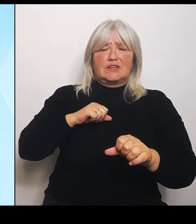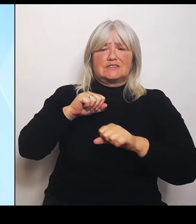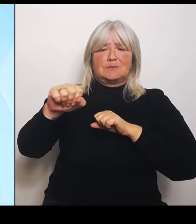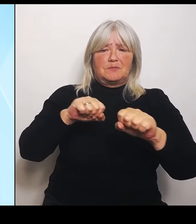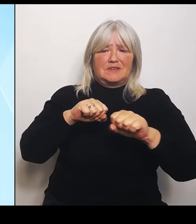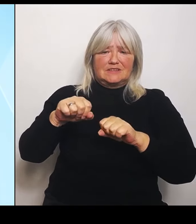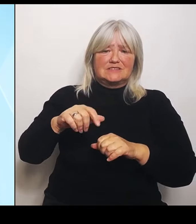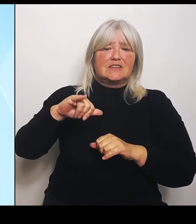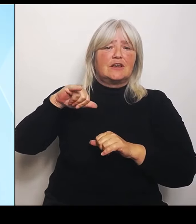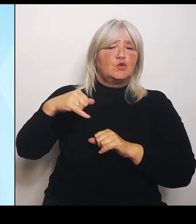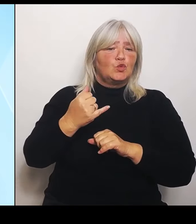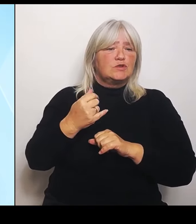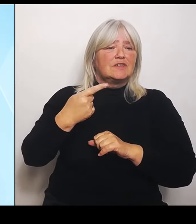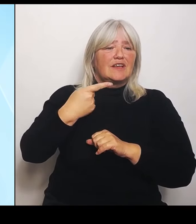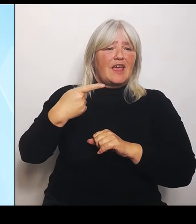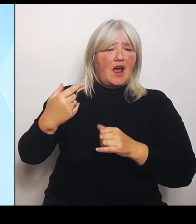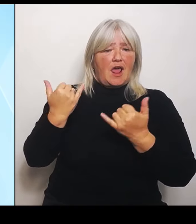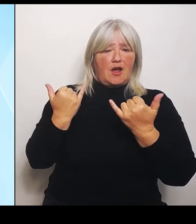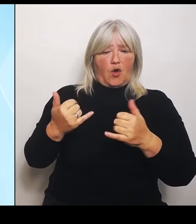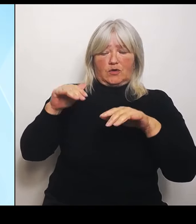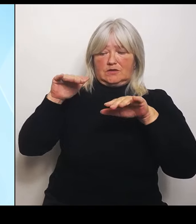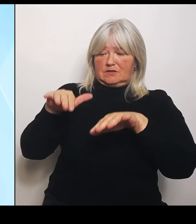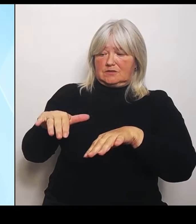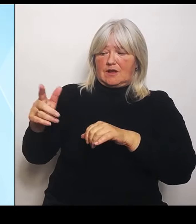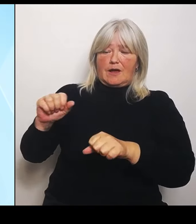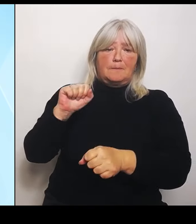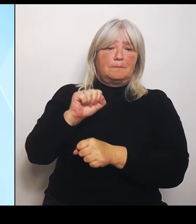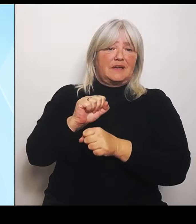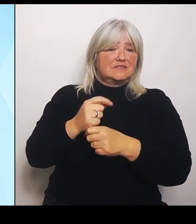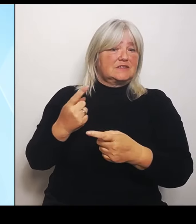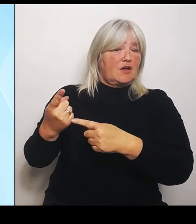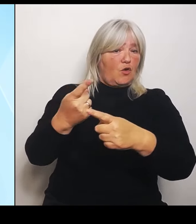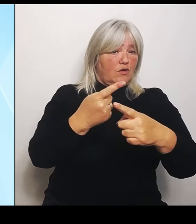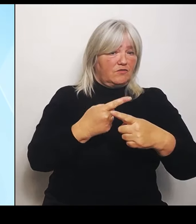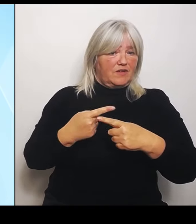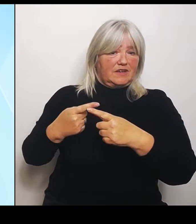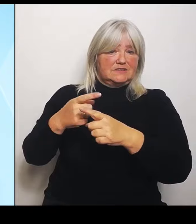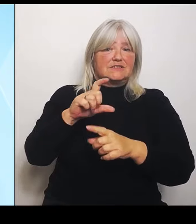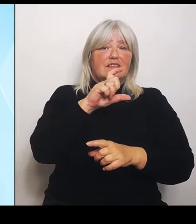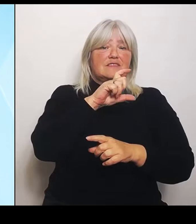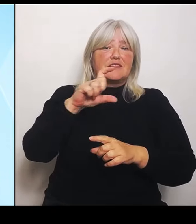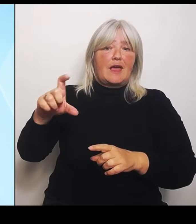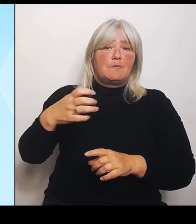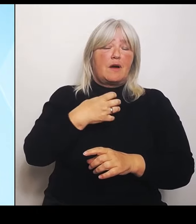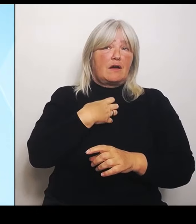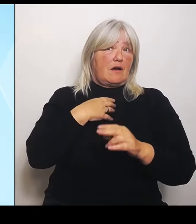die das Thema Krankenhäuser, was ja eines der politischen Schlüsselthemen